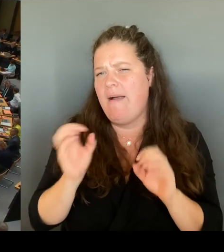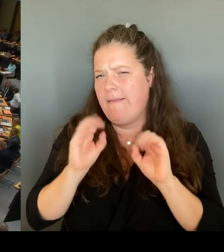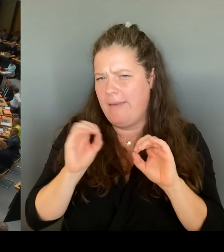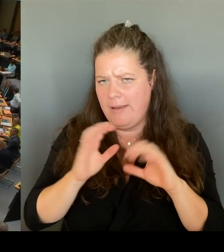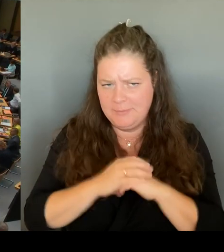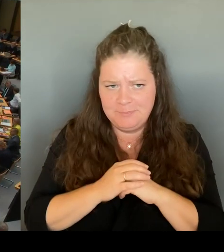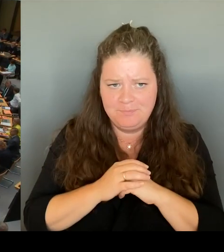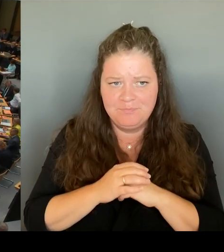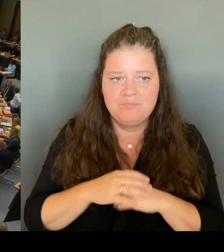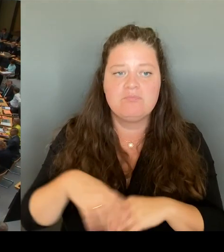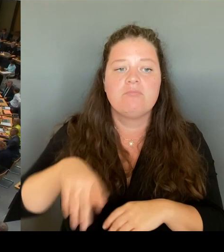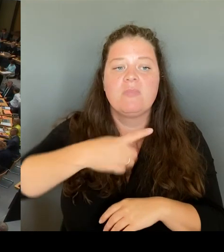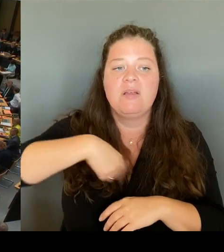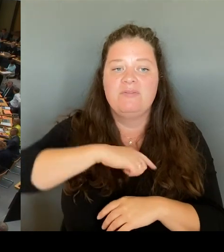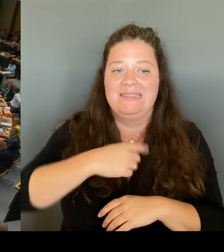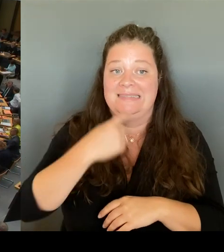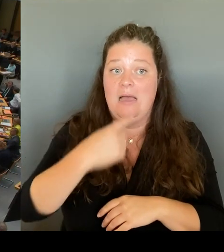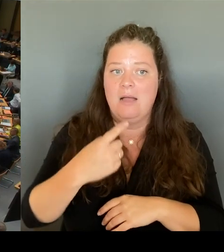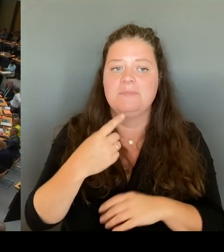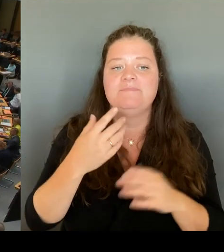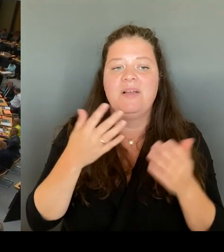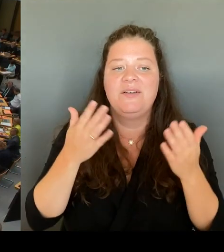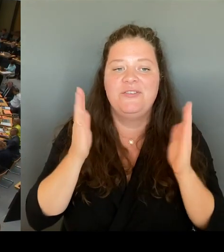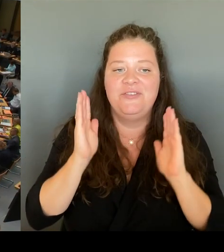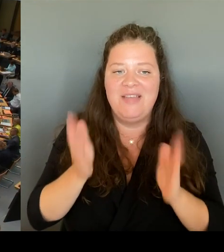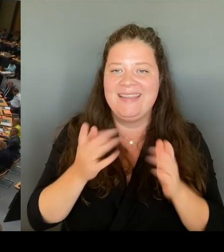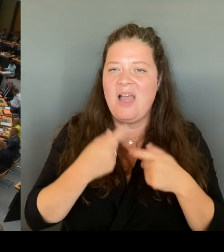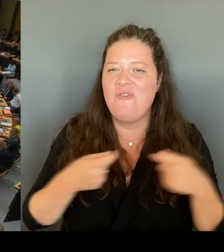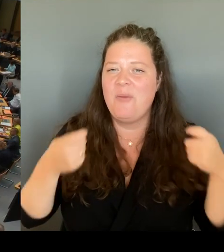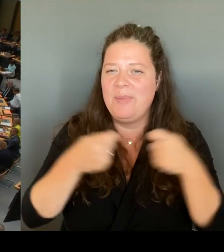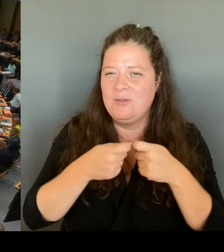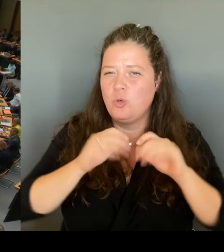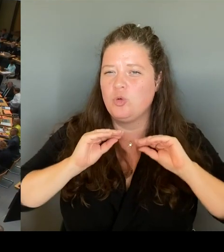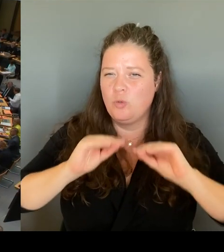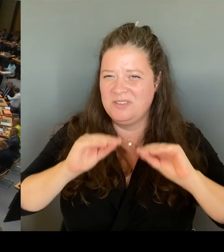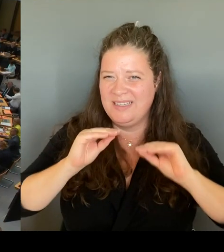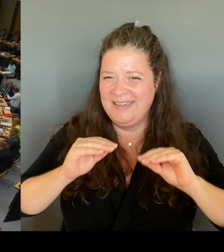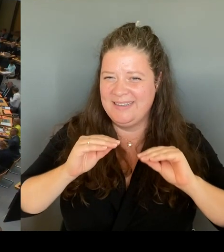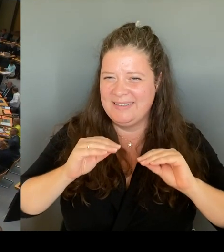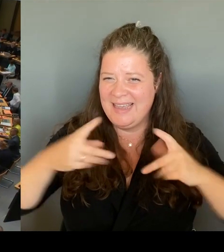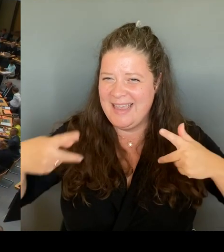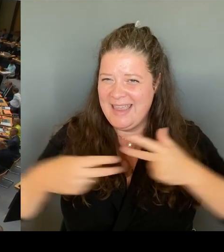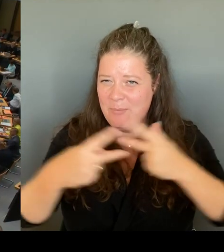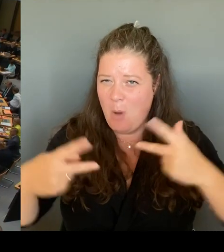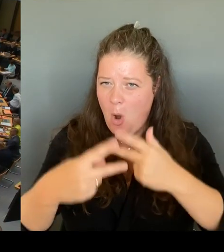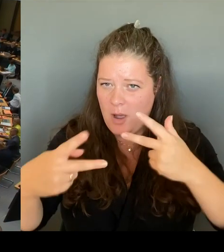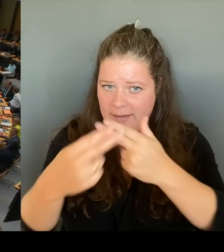zu schaffen. Wir haben die Möglichkeit geschaffen, reversiblen insgesamt elf verschiedene Professionen